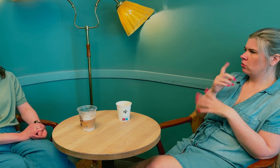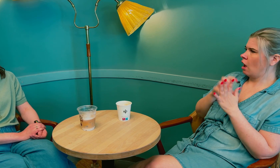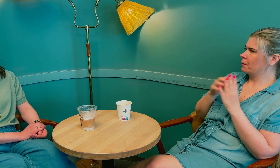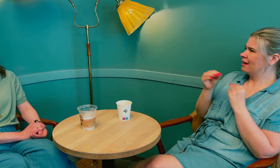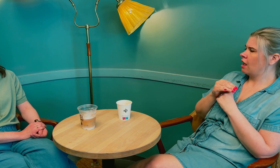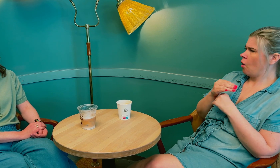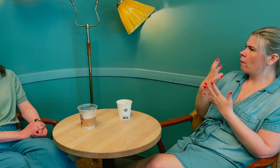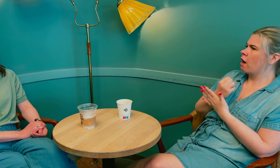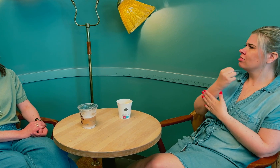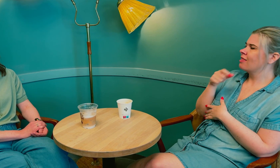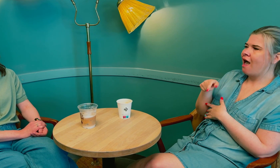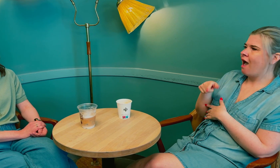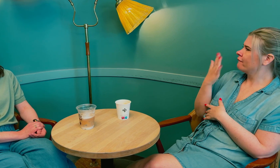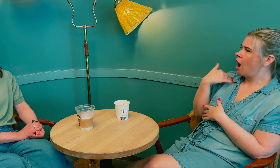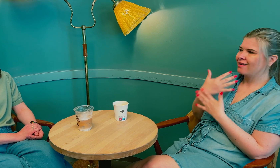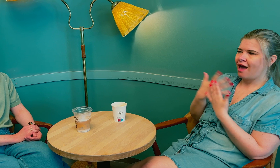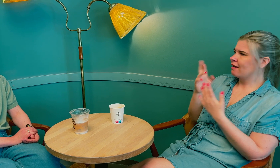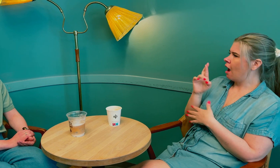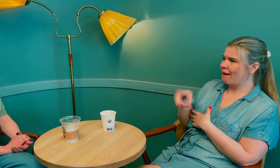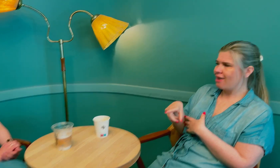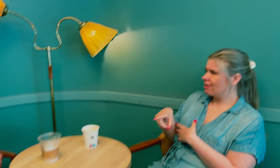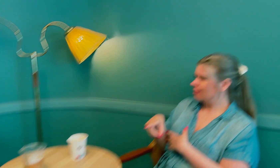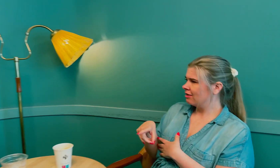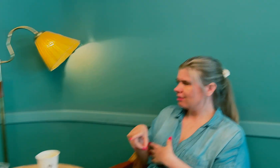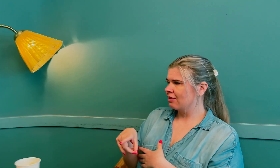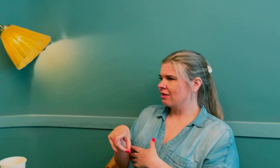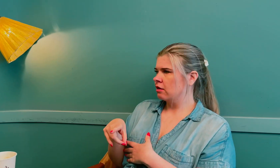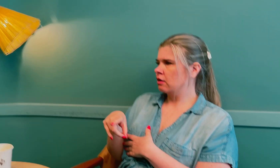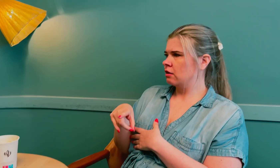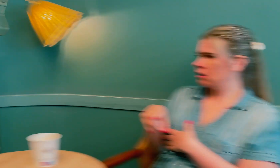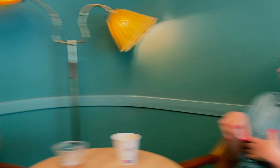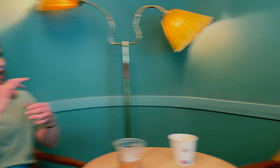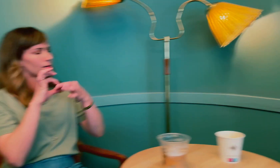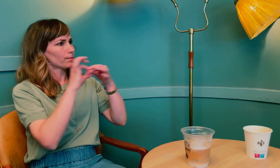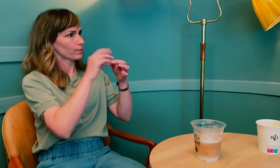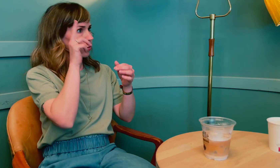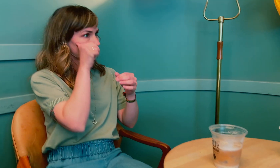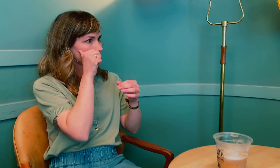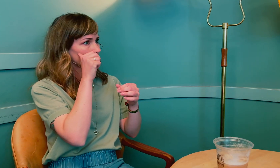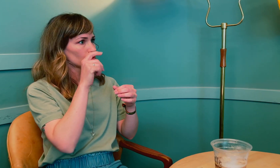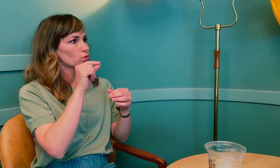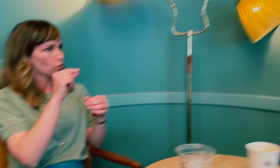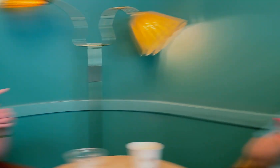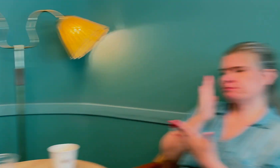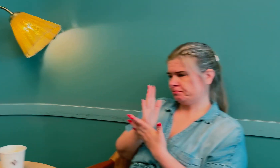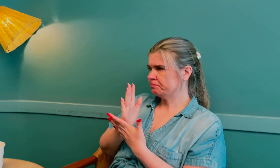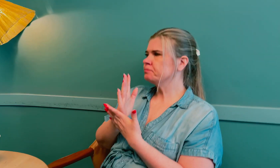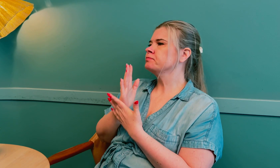Statped oppdaget at det ikke skyldtes RP. Det har med Ushers syndrom å gjøre?